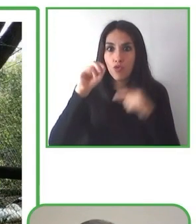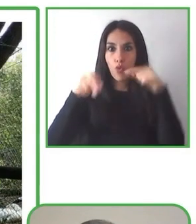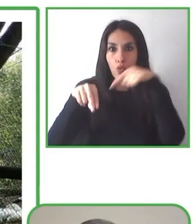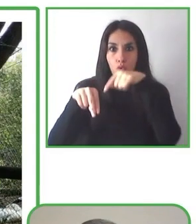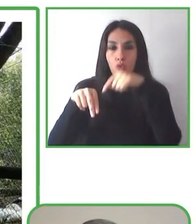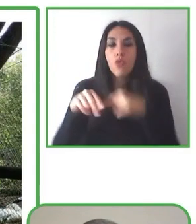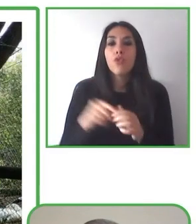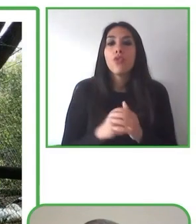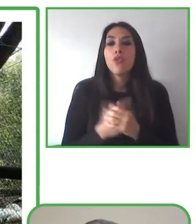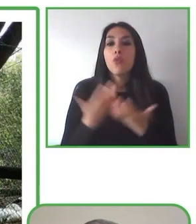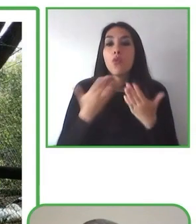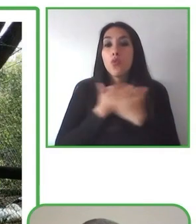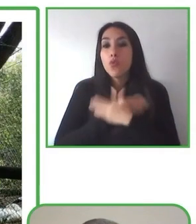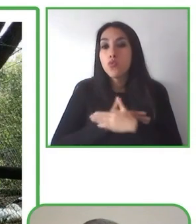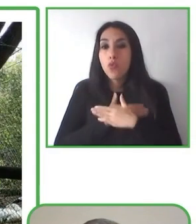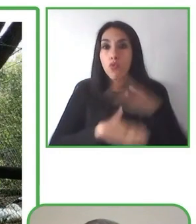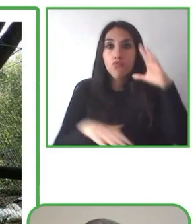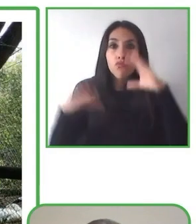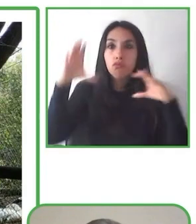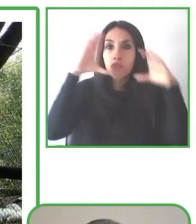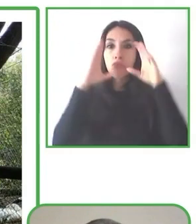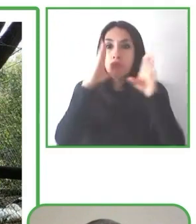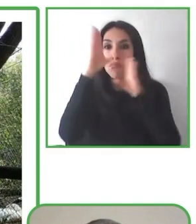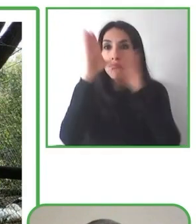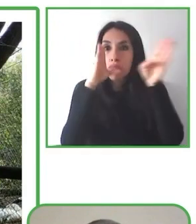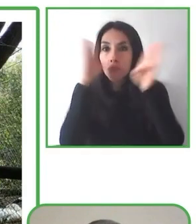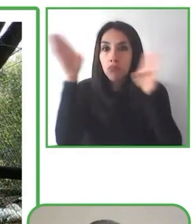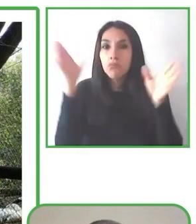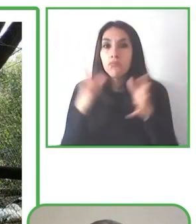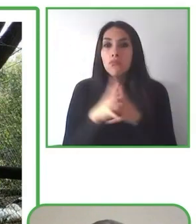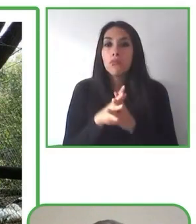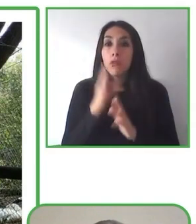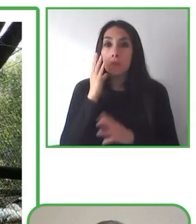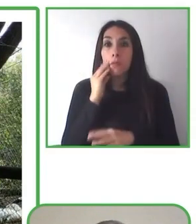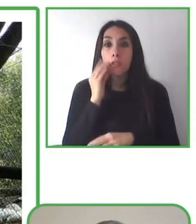Los voy a dejar ahora con un video que les va a mostrar.